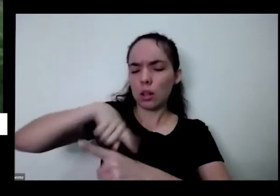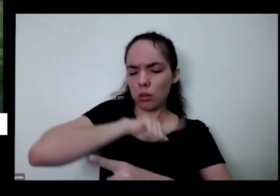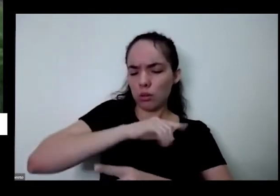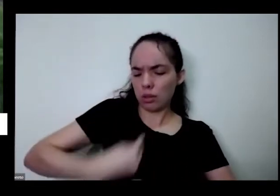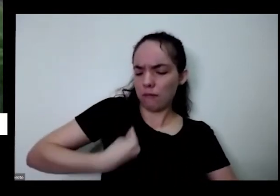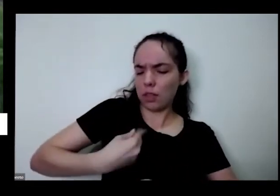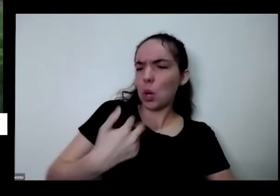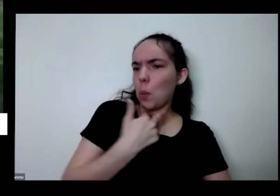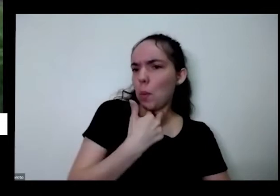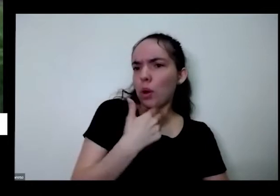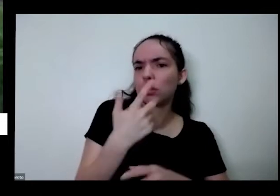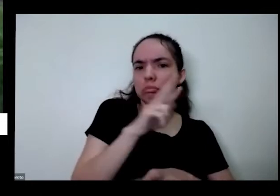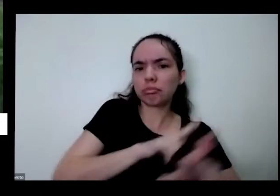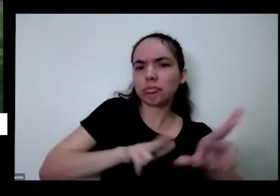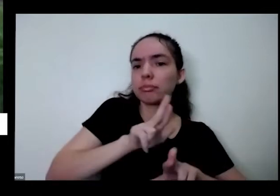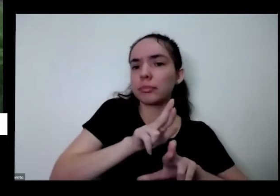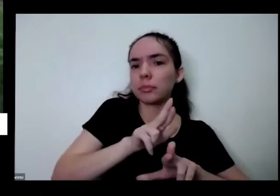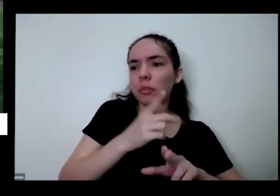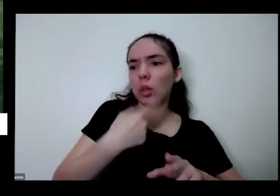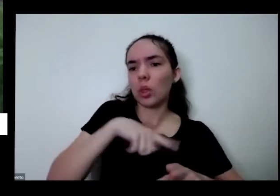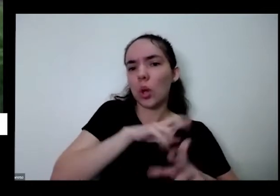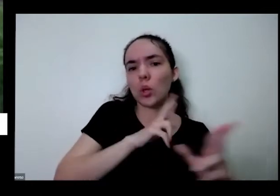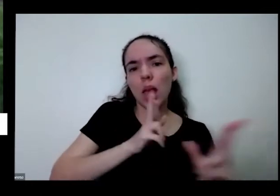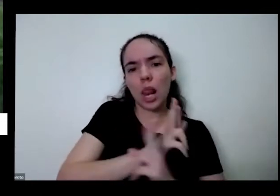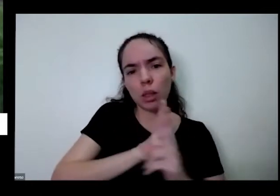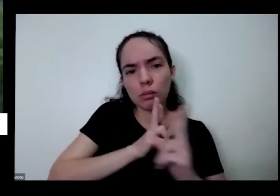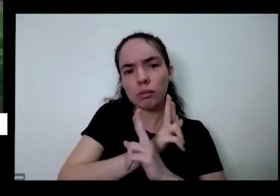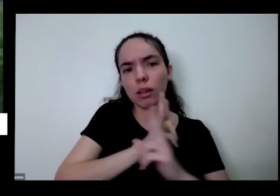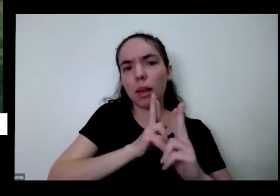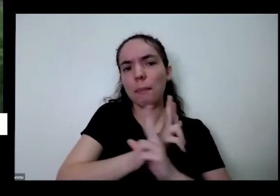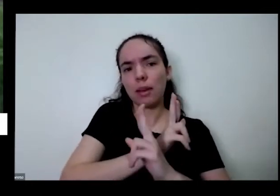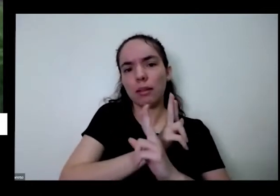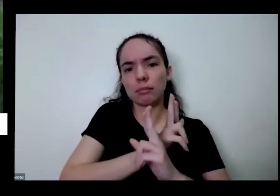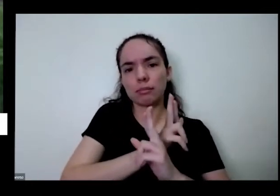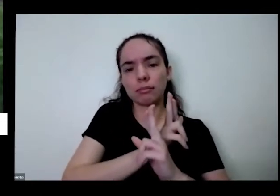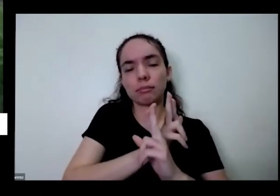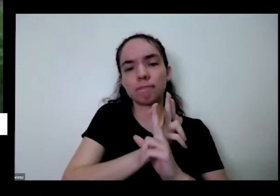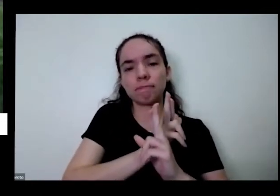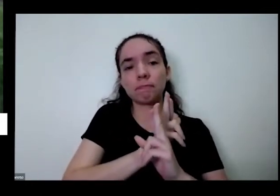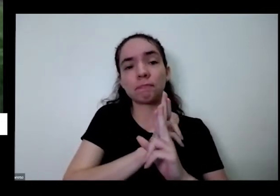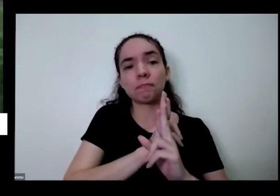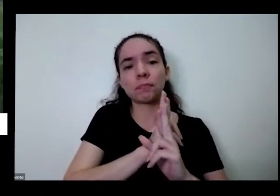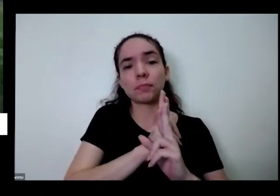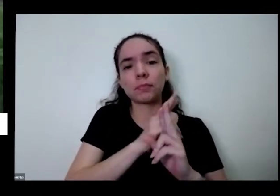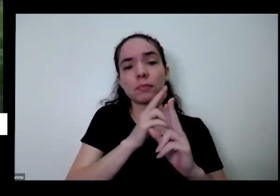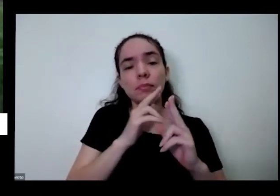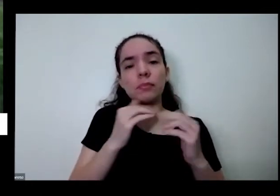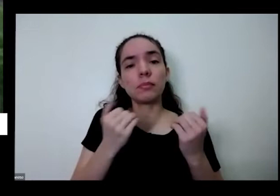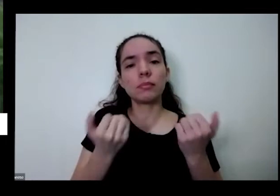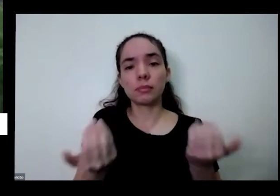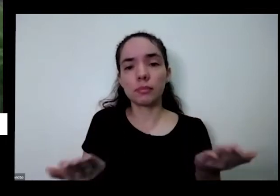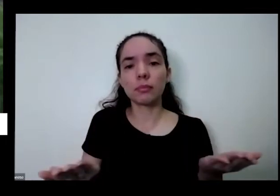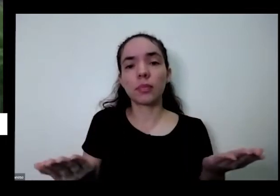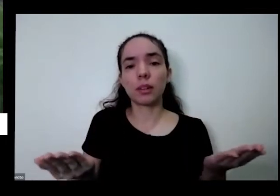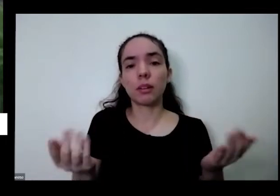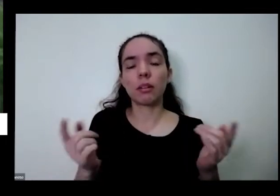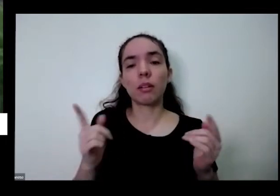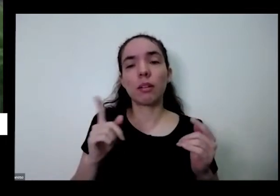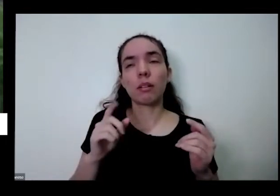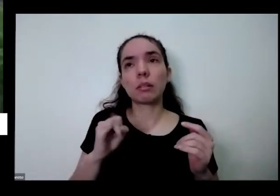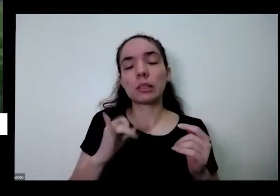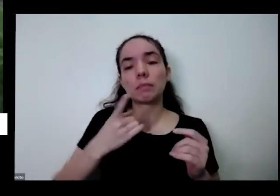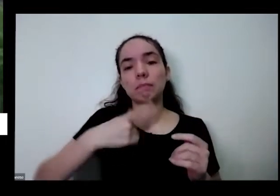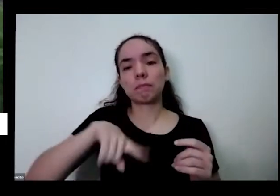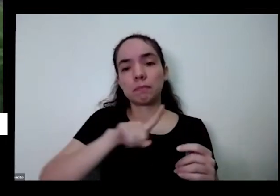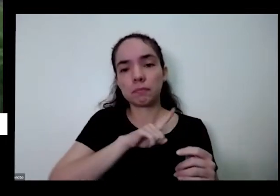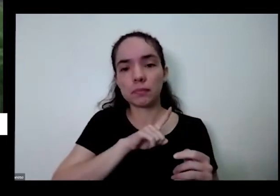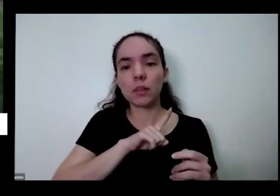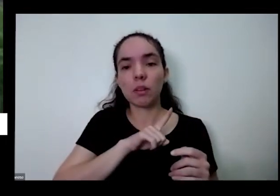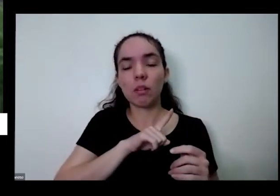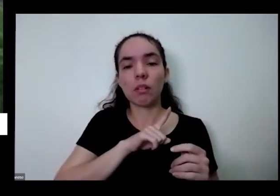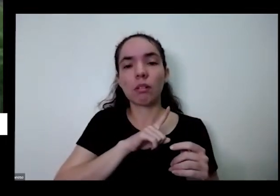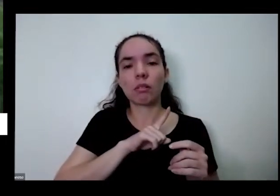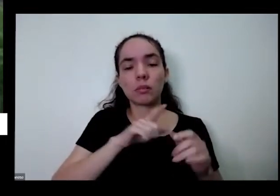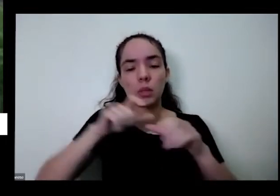os nossos relacionamentos pessoais sociais não é e se a gente com a portinha né eu trabalho aí